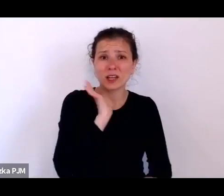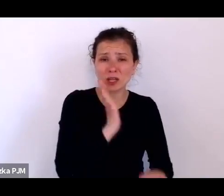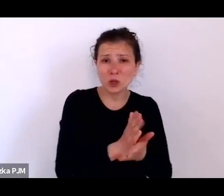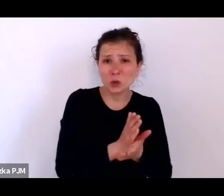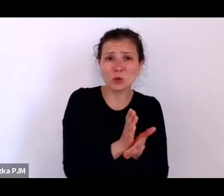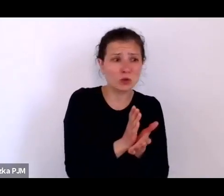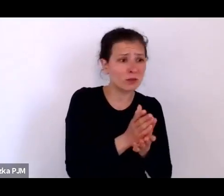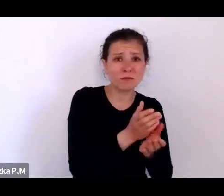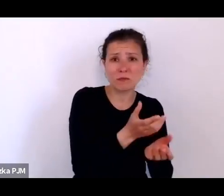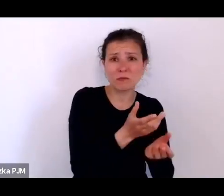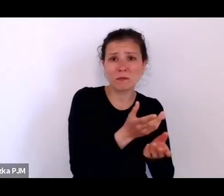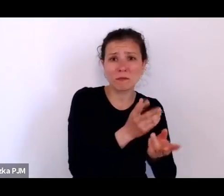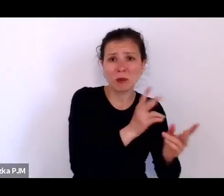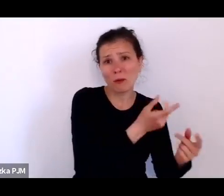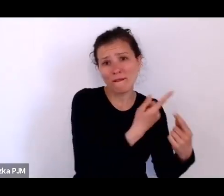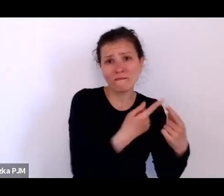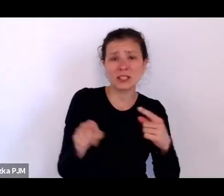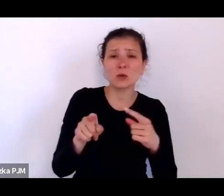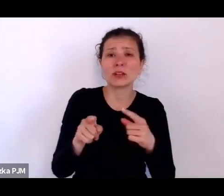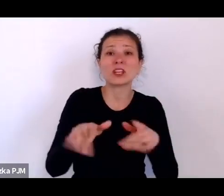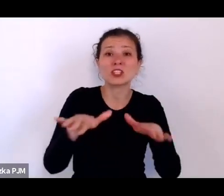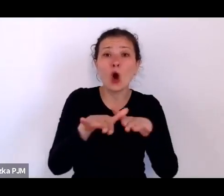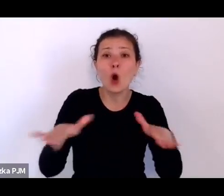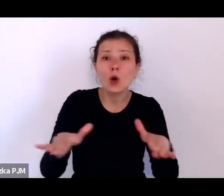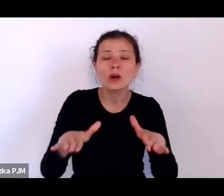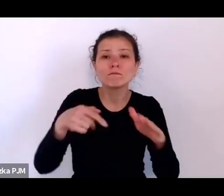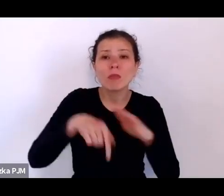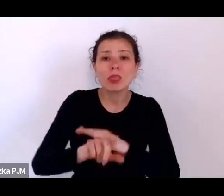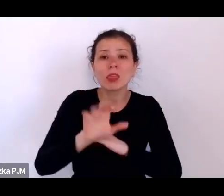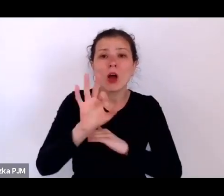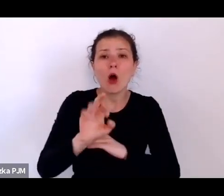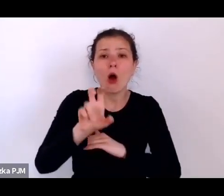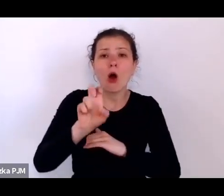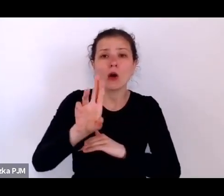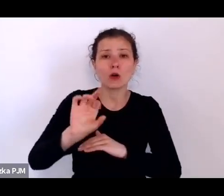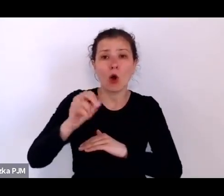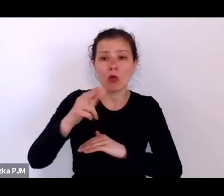no to też reportażyści dokładnie opisali.